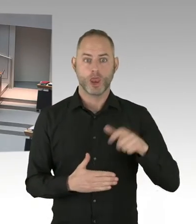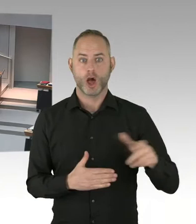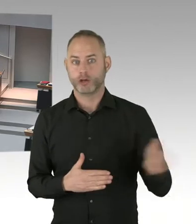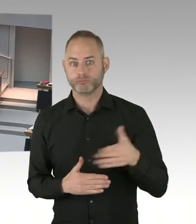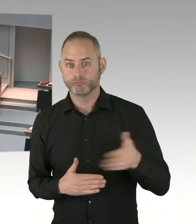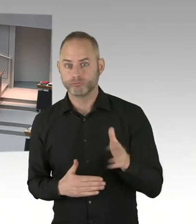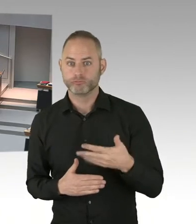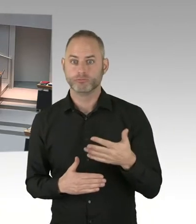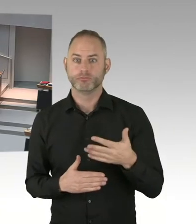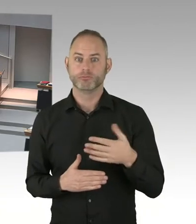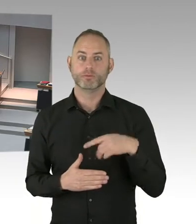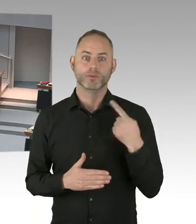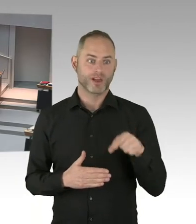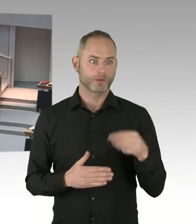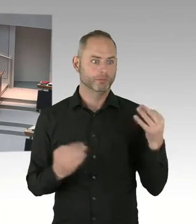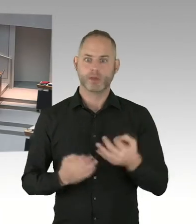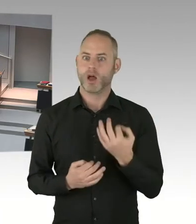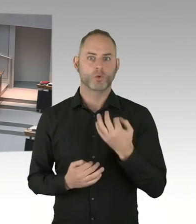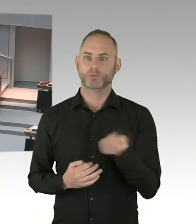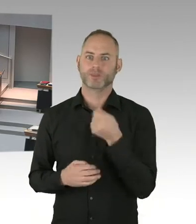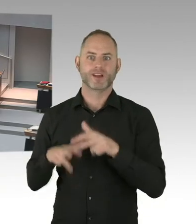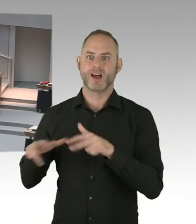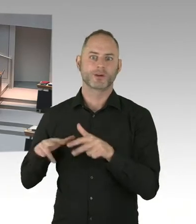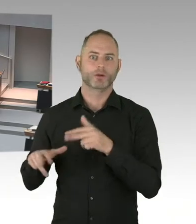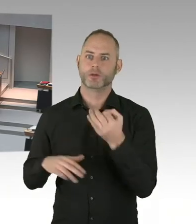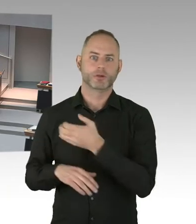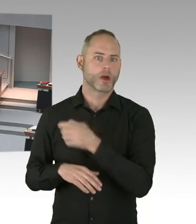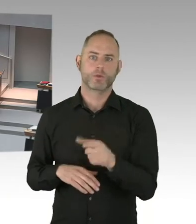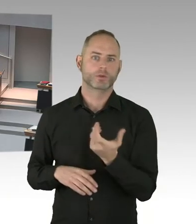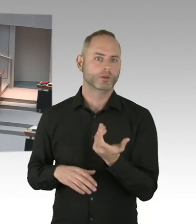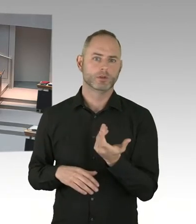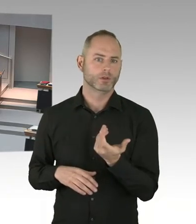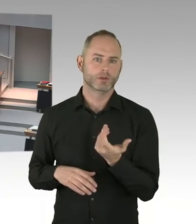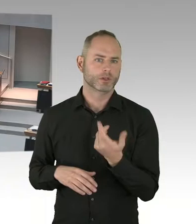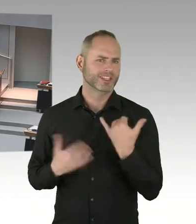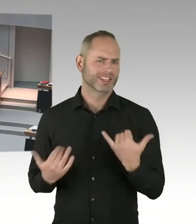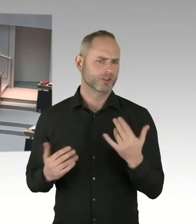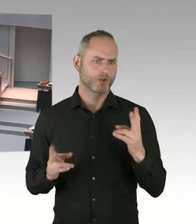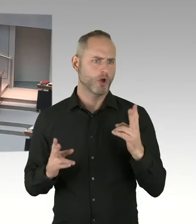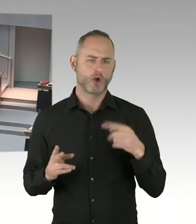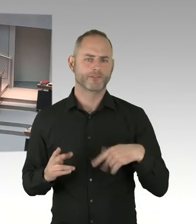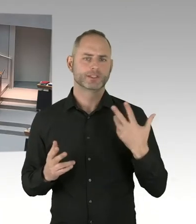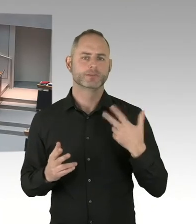So. Denn ist es so, wenn dieses-, wenn dieses Verfahren beendet ist, dass wenn der-, und der Zuschlag erteilt wird,